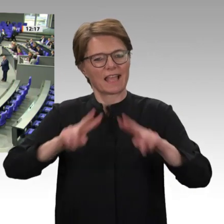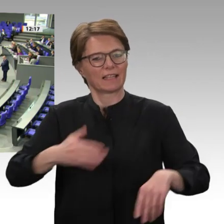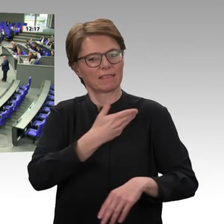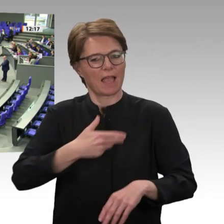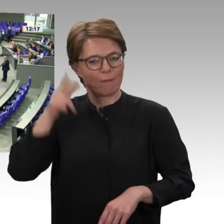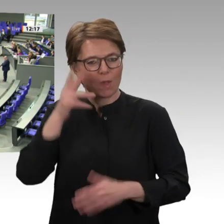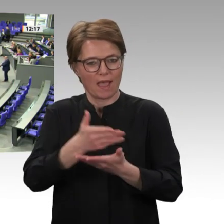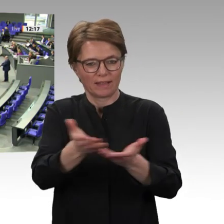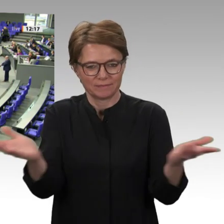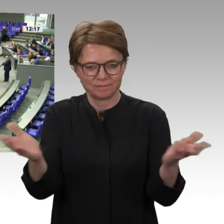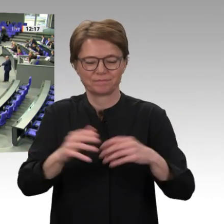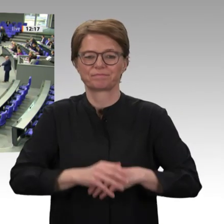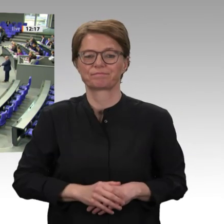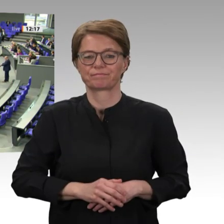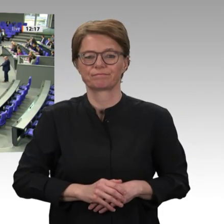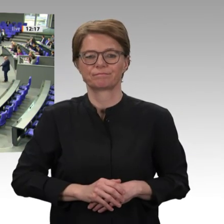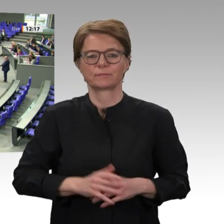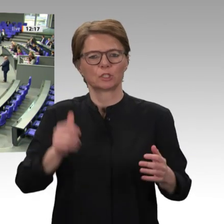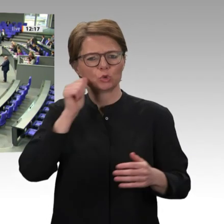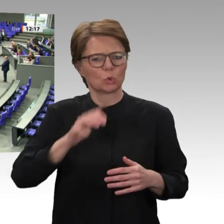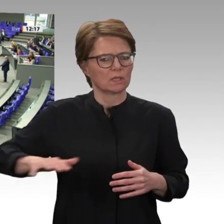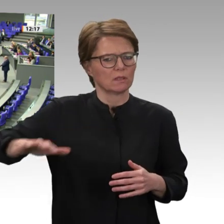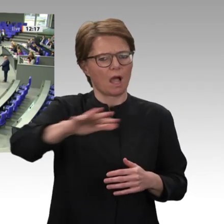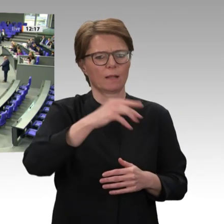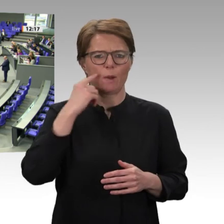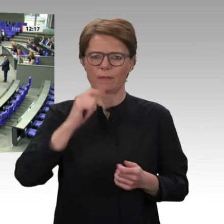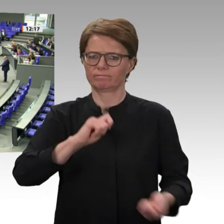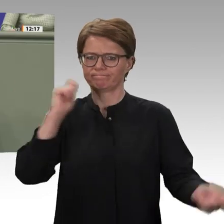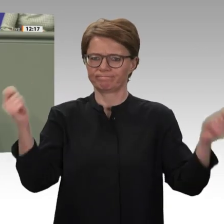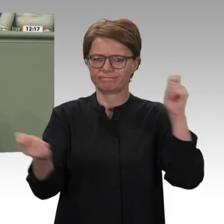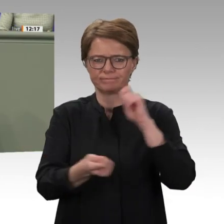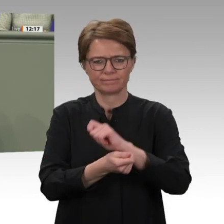Sudan und nach 30 Jahren Terrorherrschaft Omar al-Baschirs besteht für das Land zumindest